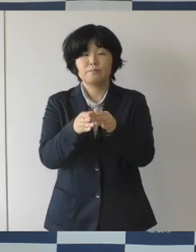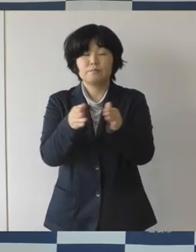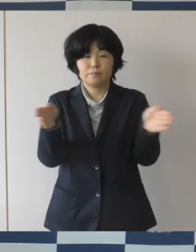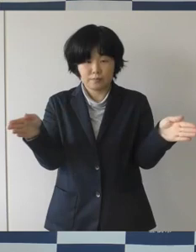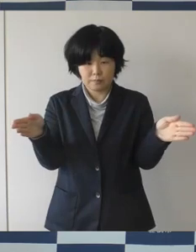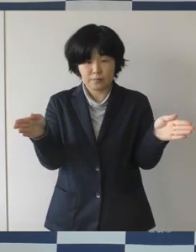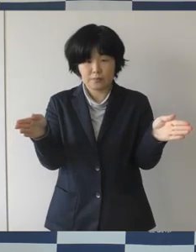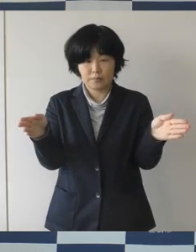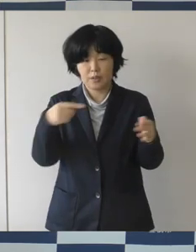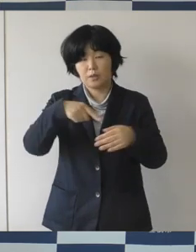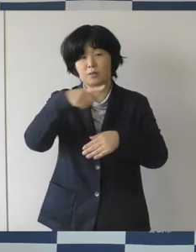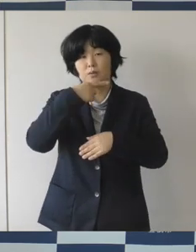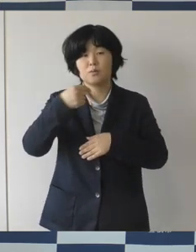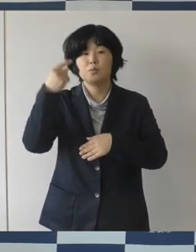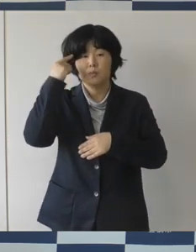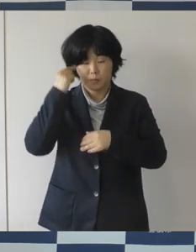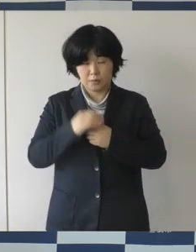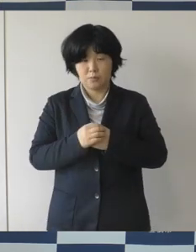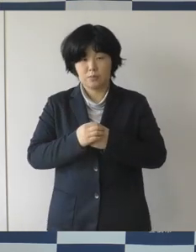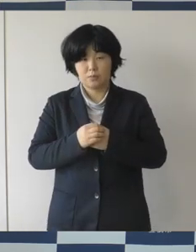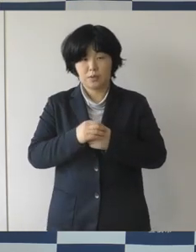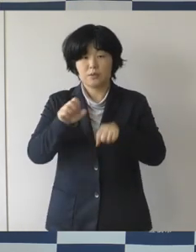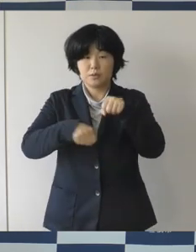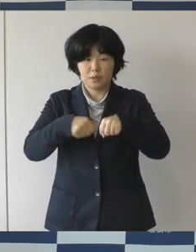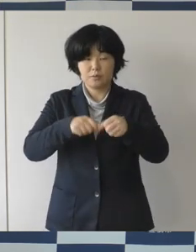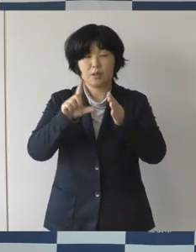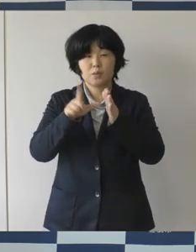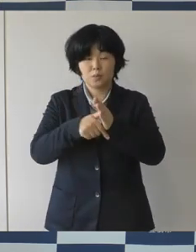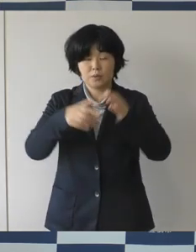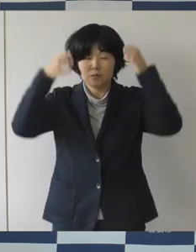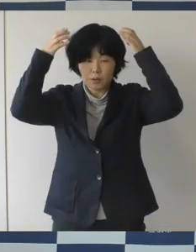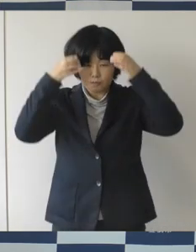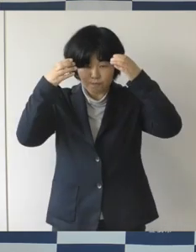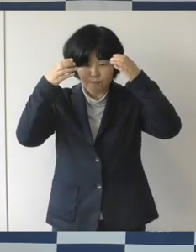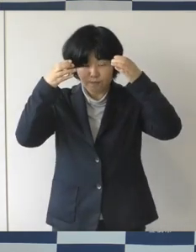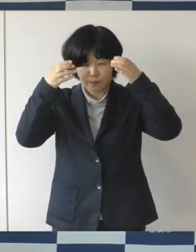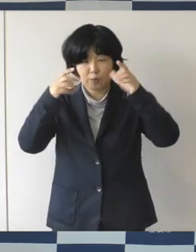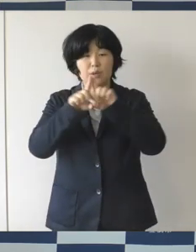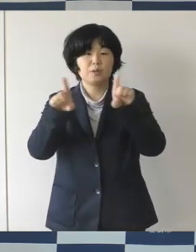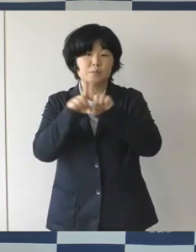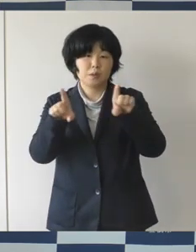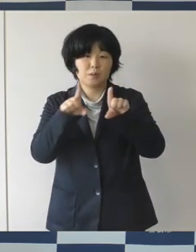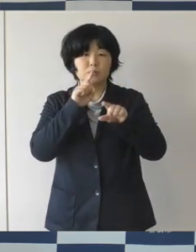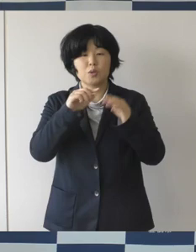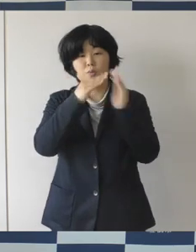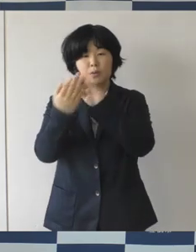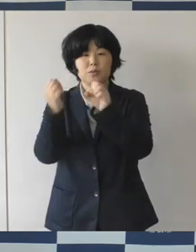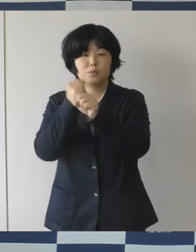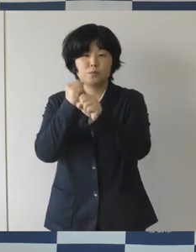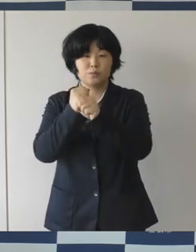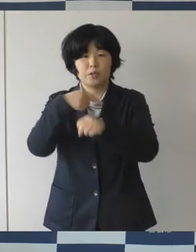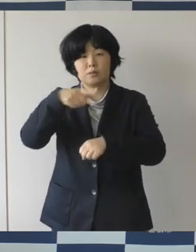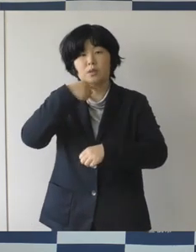自転車に乗る時には、ヘルメットを着用するのが当たり前の まちにしていきたいなということです。